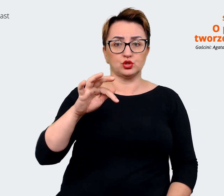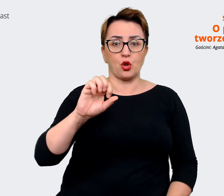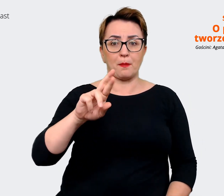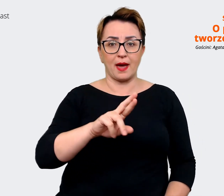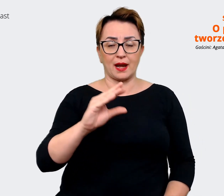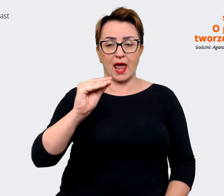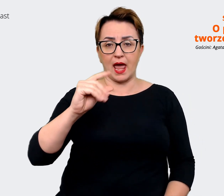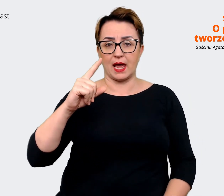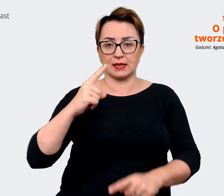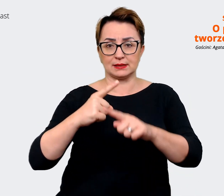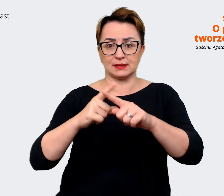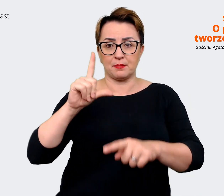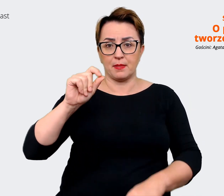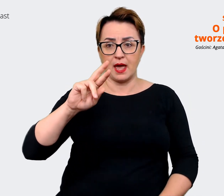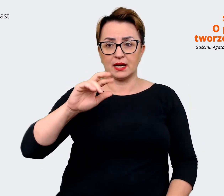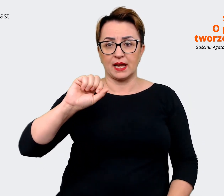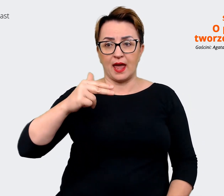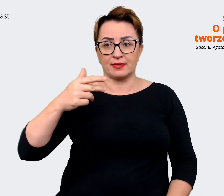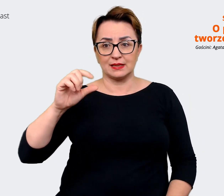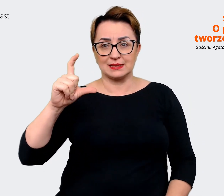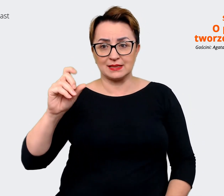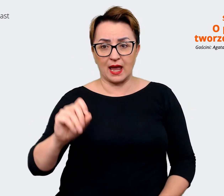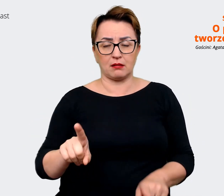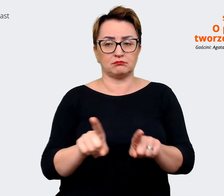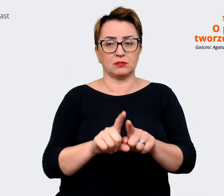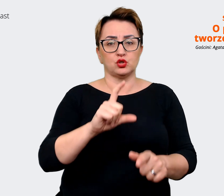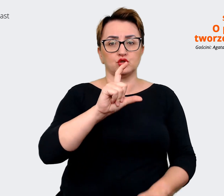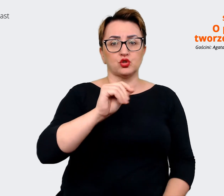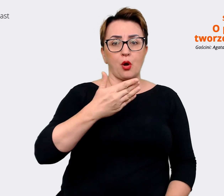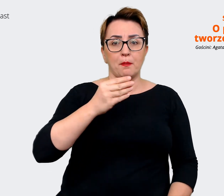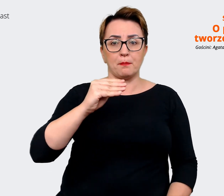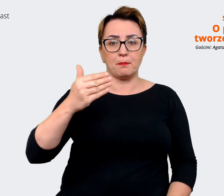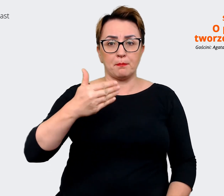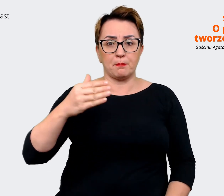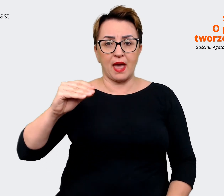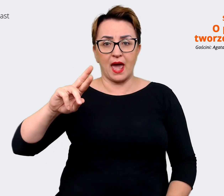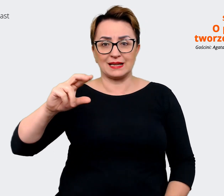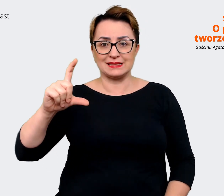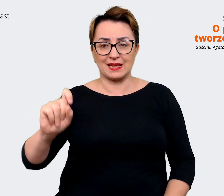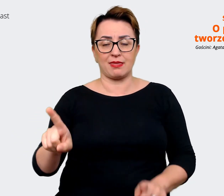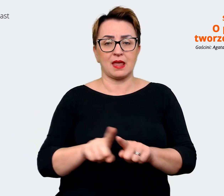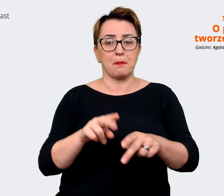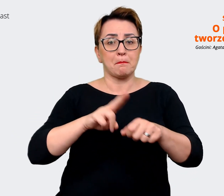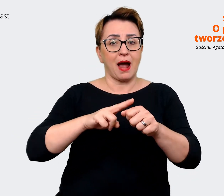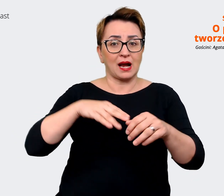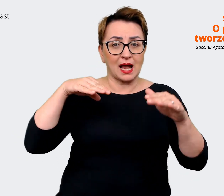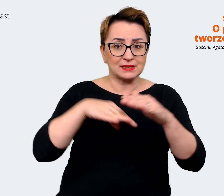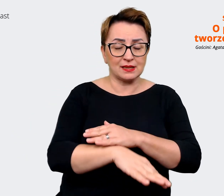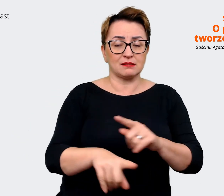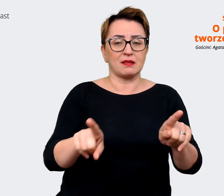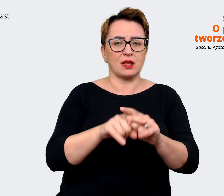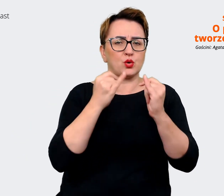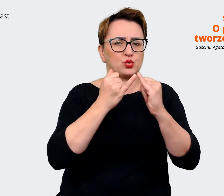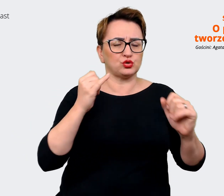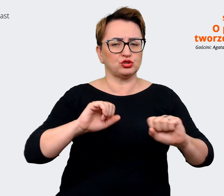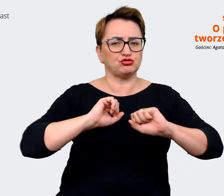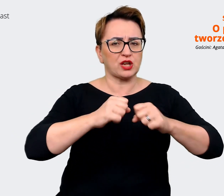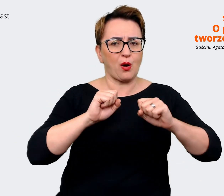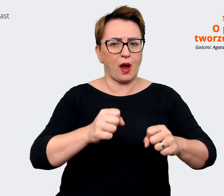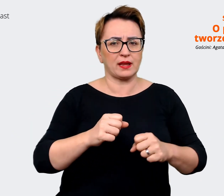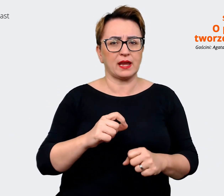w magazynach czy bardzo rozbudowanych funkcjach korporacyjnych. Między innymi jest to mój obszar,